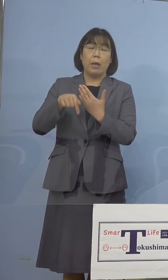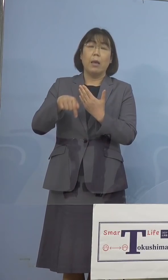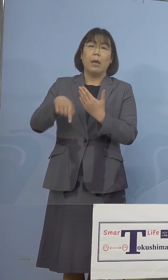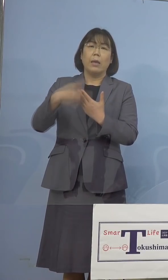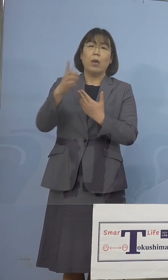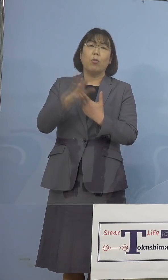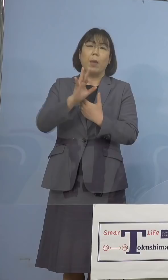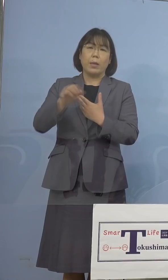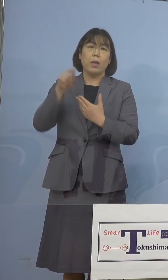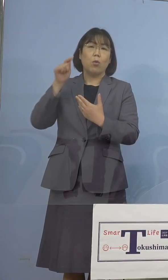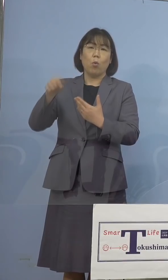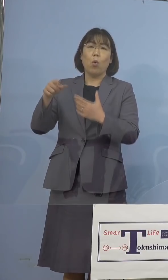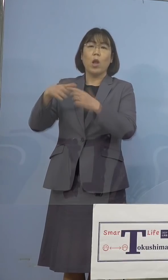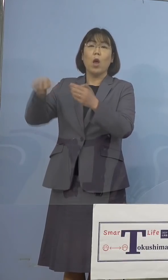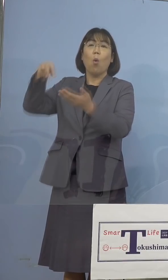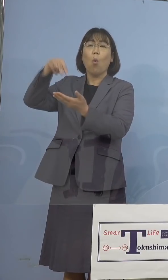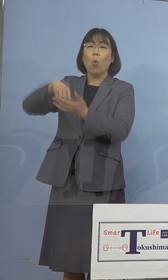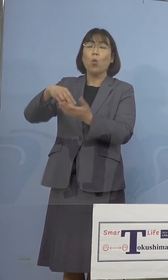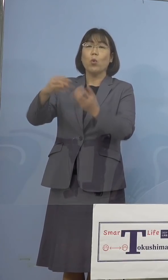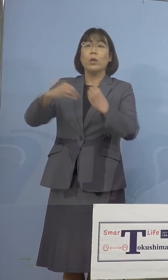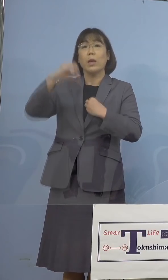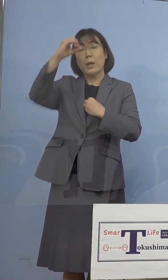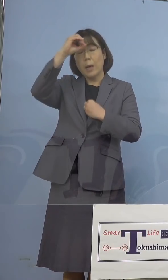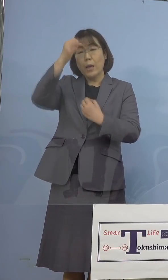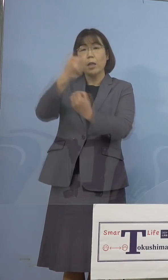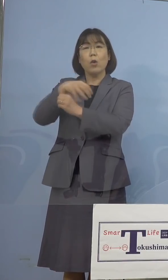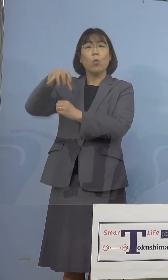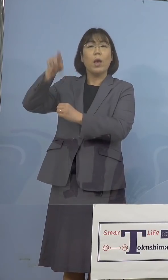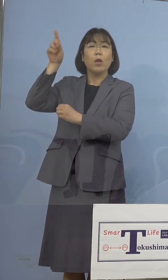ゲノム解析を依頼したところであります